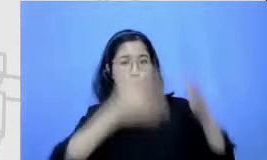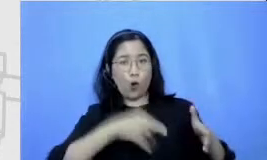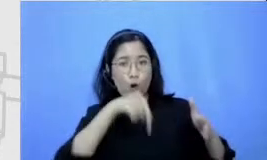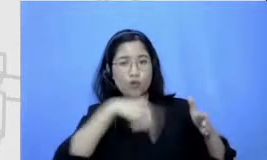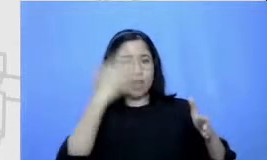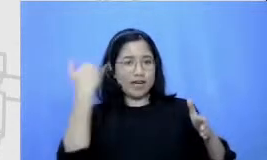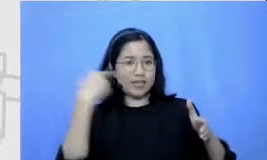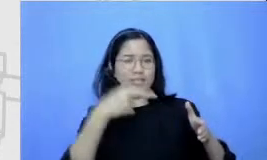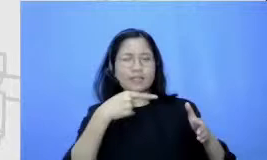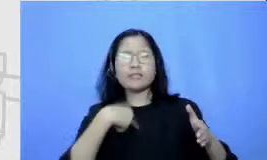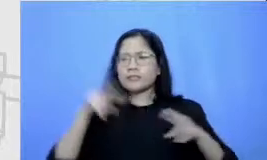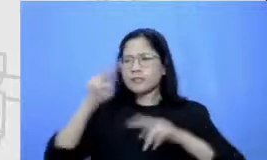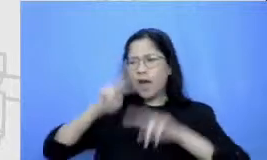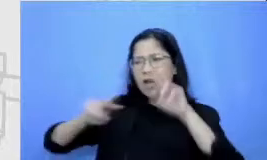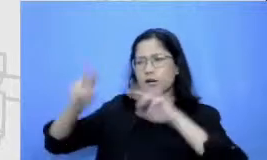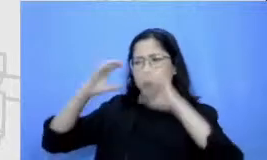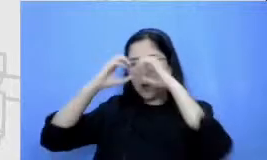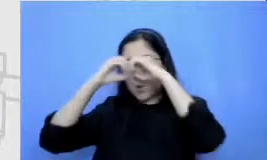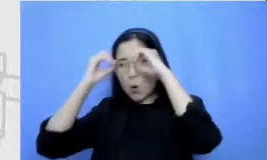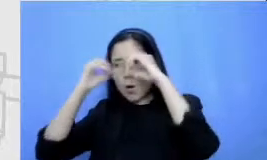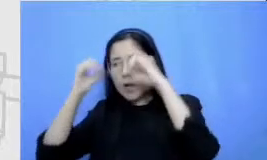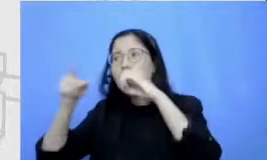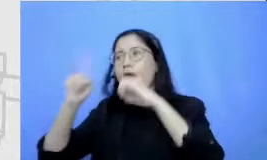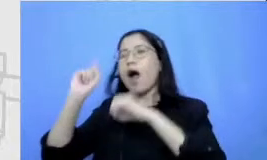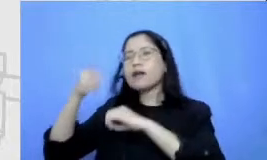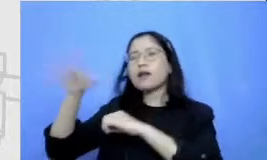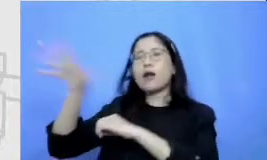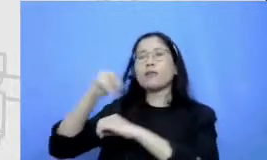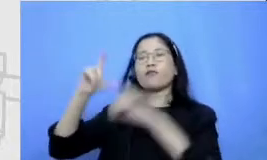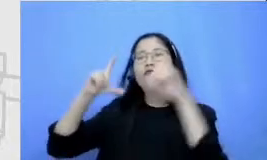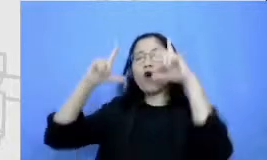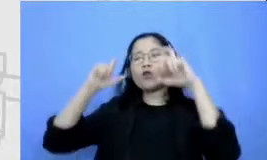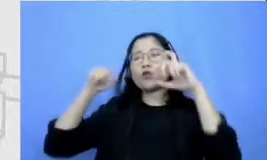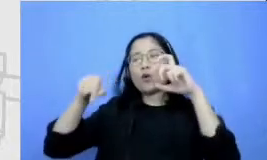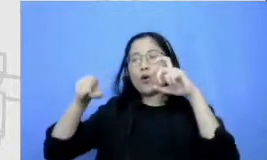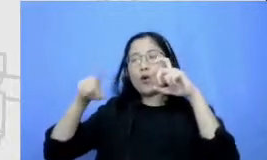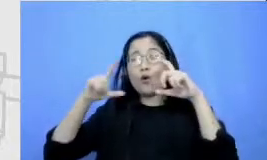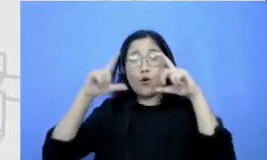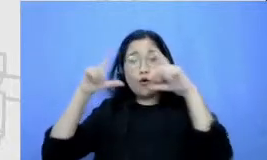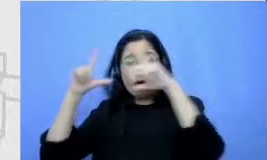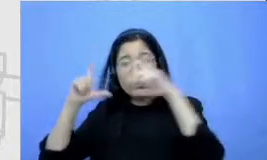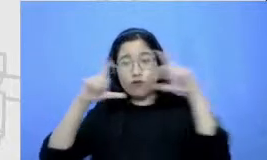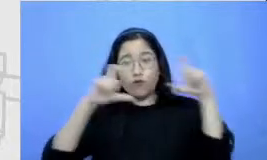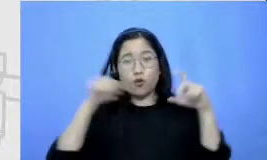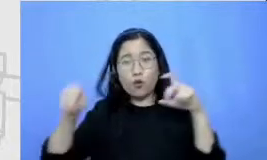Google kemudian mendapatkan foto-foto tentang revolto foto si komikus komikus ini kemudian